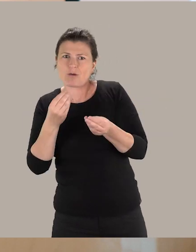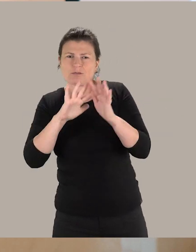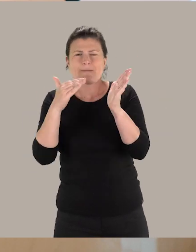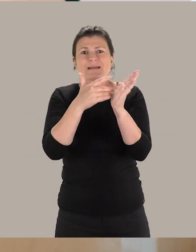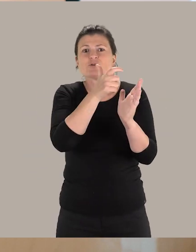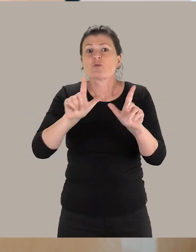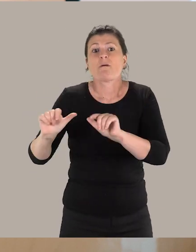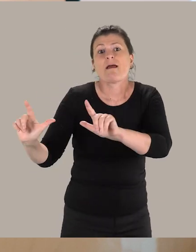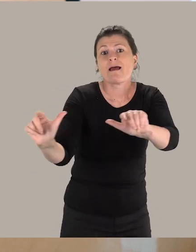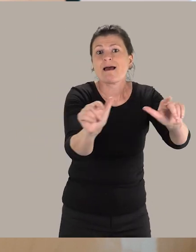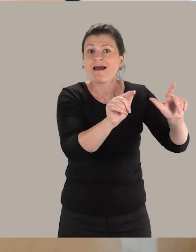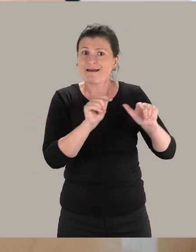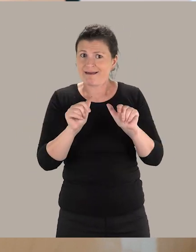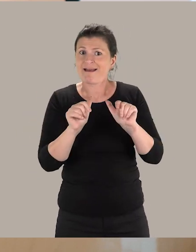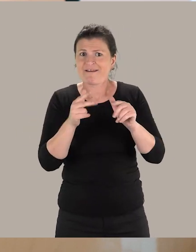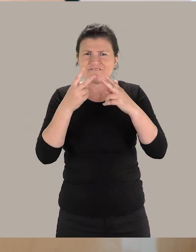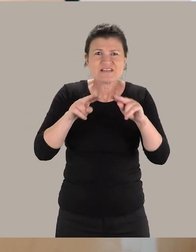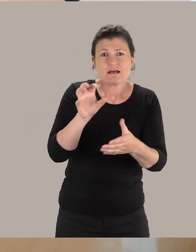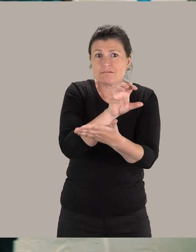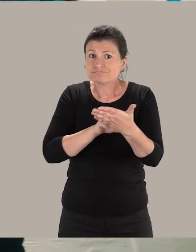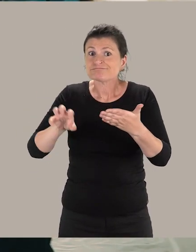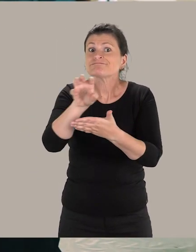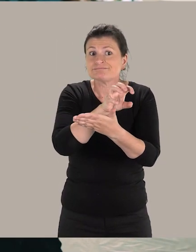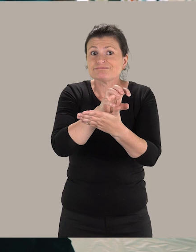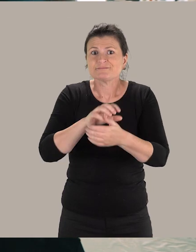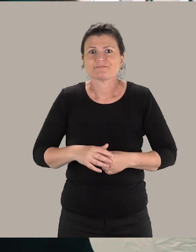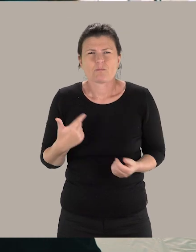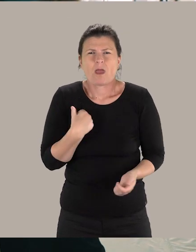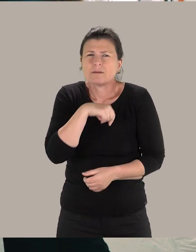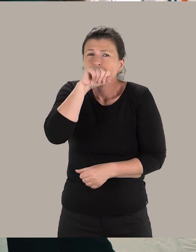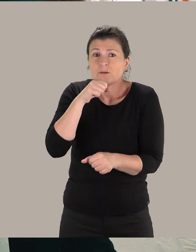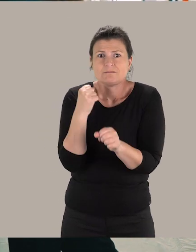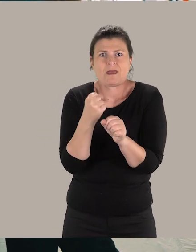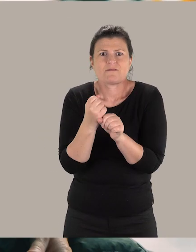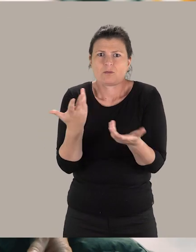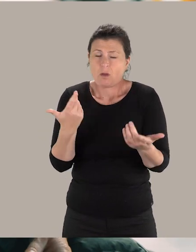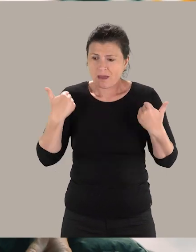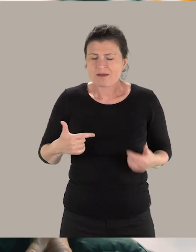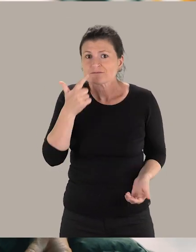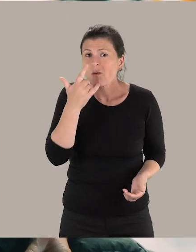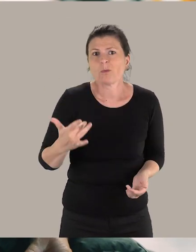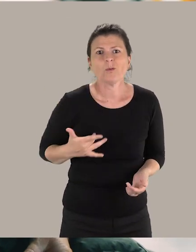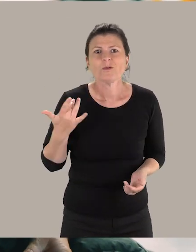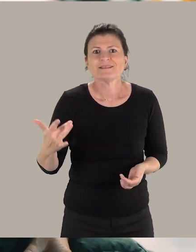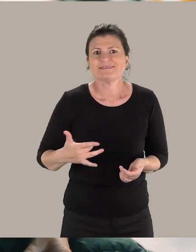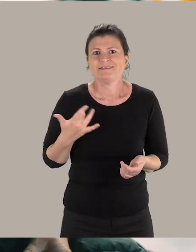recevant du public de la ville et de la métropole. Ce qui me plaît vraiment dans ce métier, c'est que j'ai la sensation d'être utile